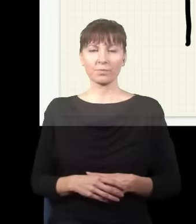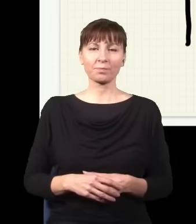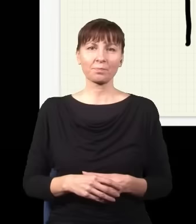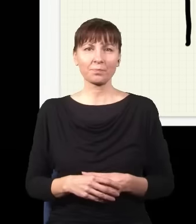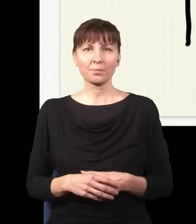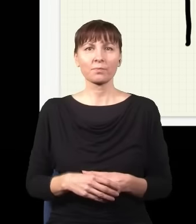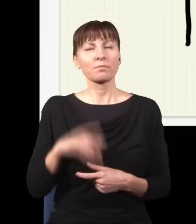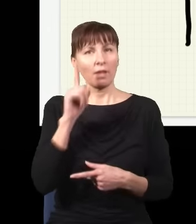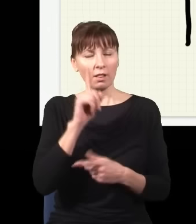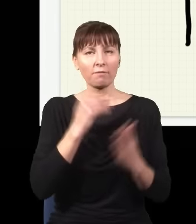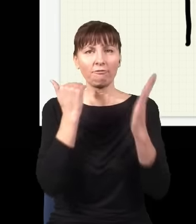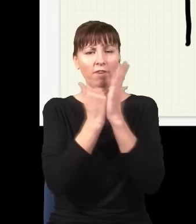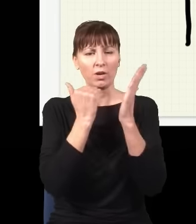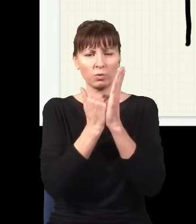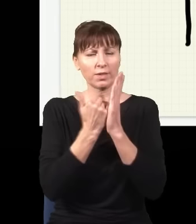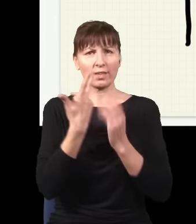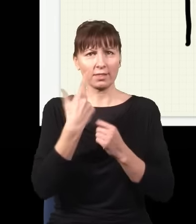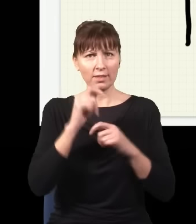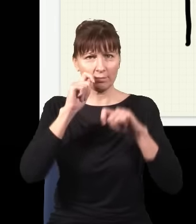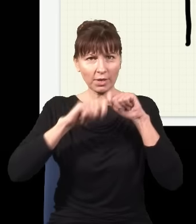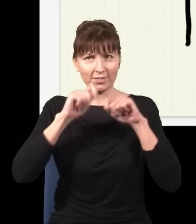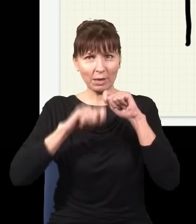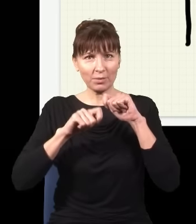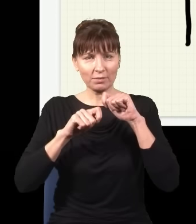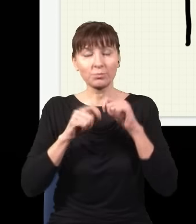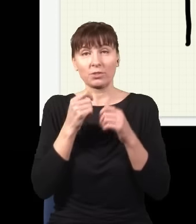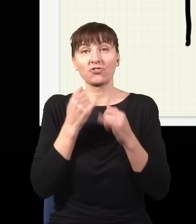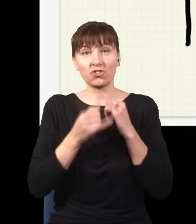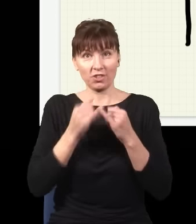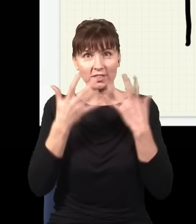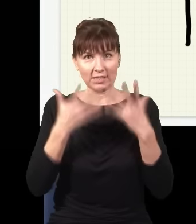pod warunkiem że nie sprawdzamy… znaczy jeżeli chcemy sprawdzić, w jakim stanie jest dany układ, np.